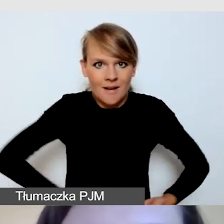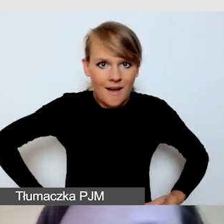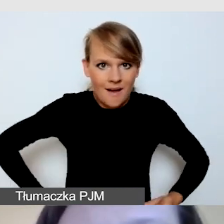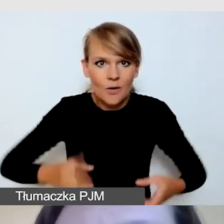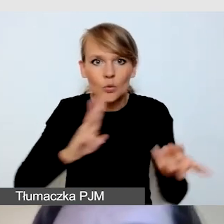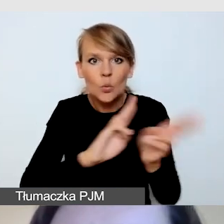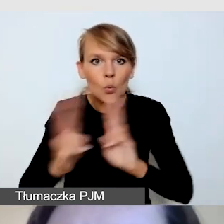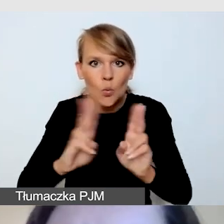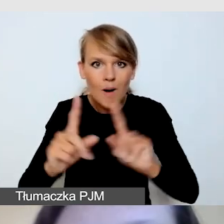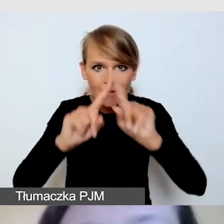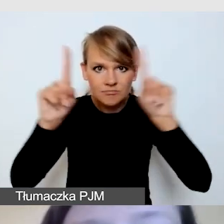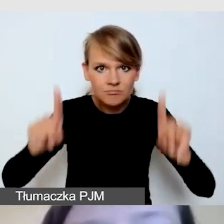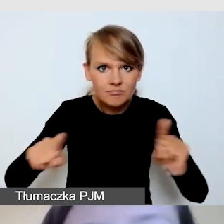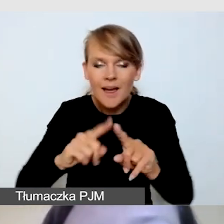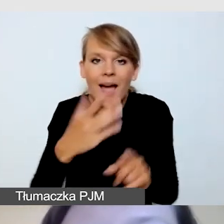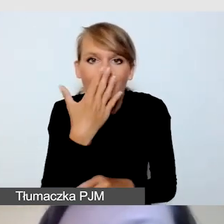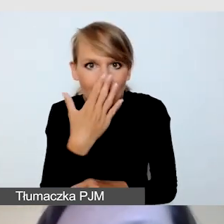Czy również wie,